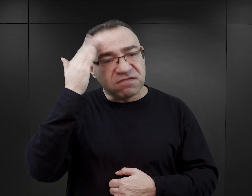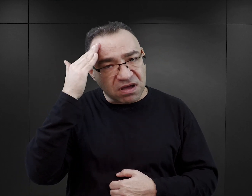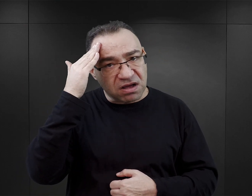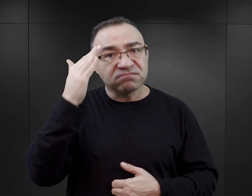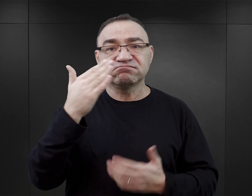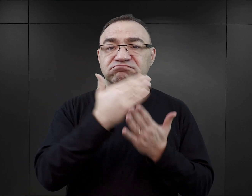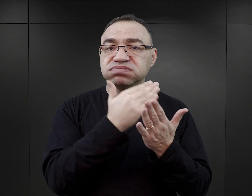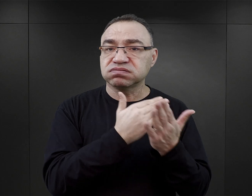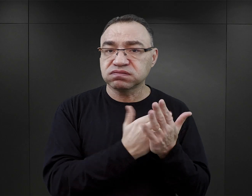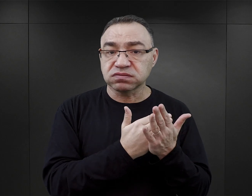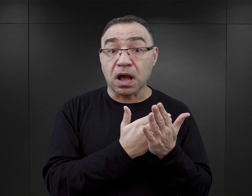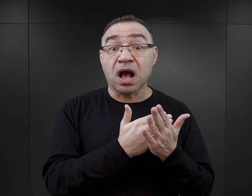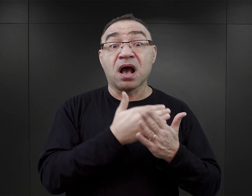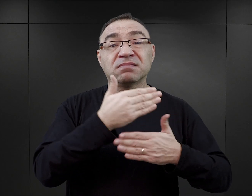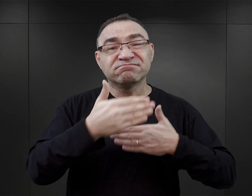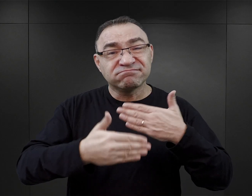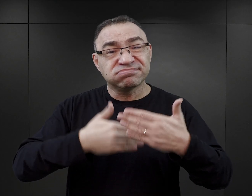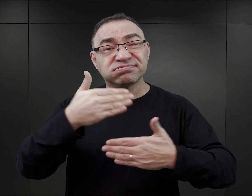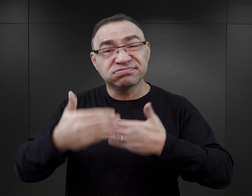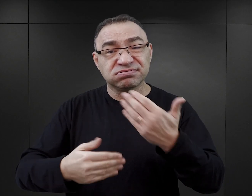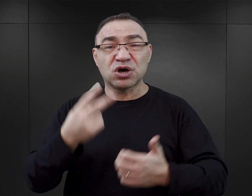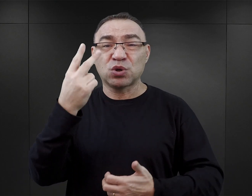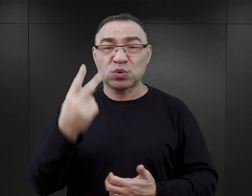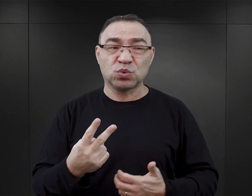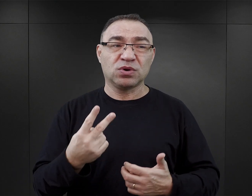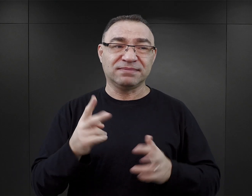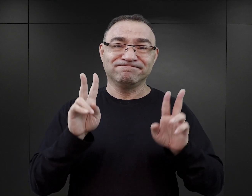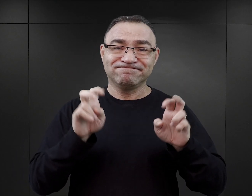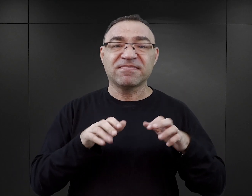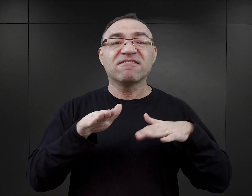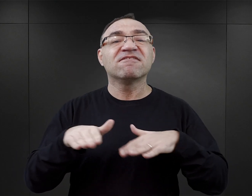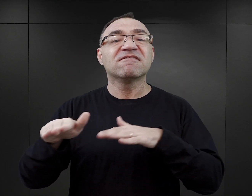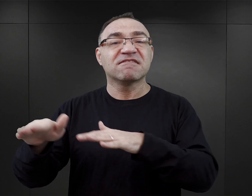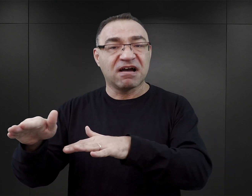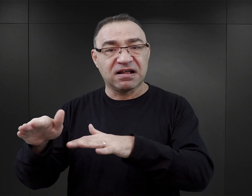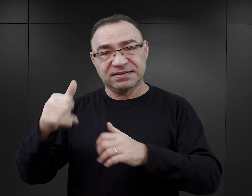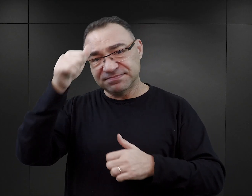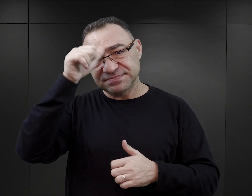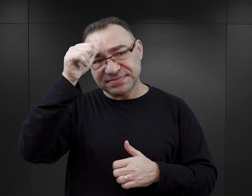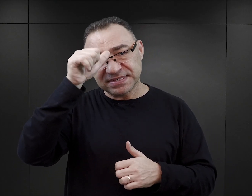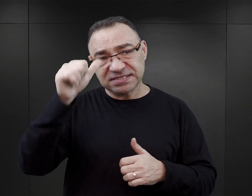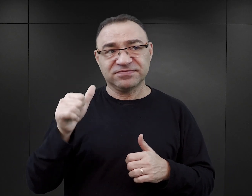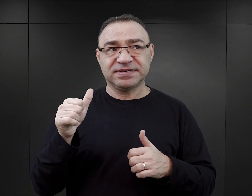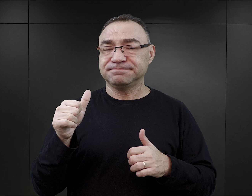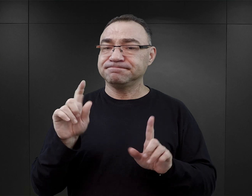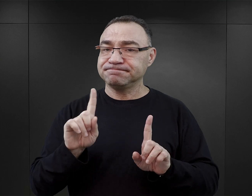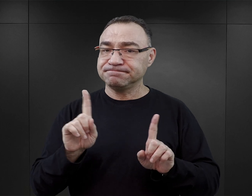W późniejszym czasie wydaje mi się, że tą drugą falą należałoby nazwać nieco wcześniejsze zjawisko, a mianowicie ten moment,